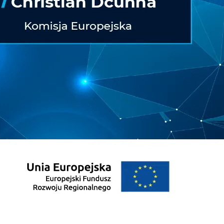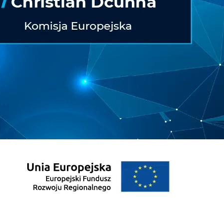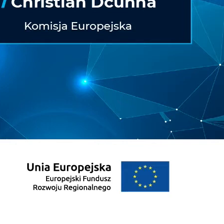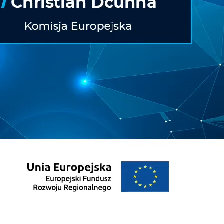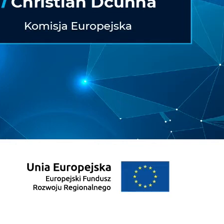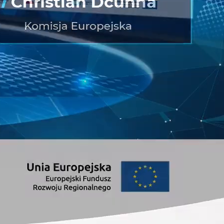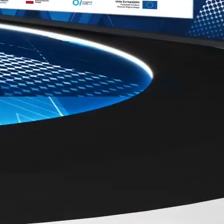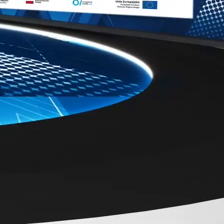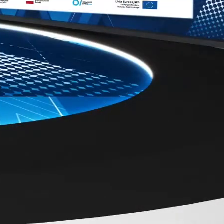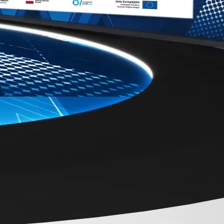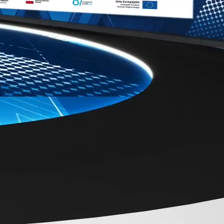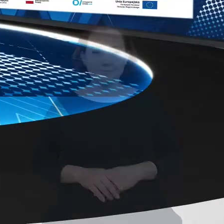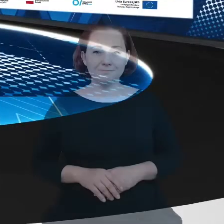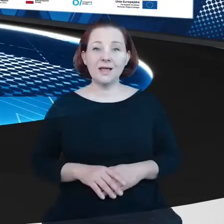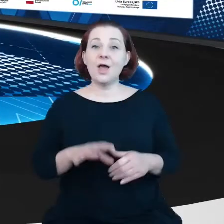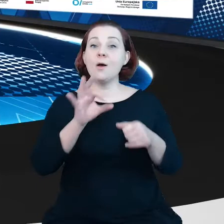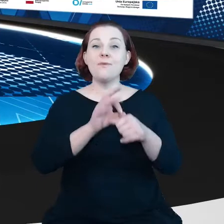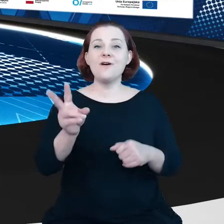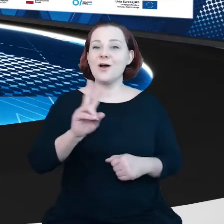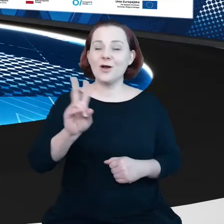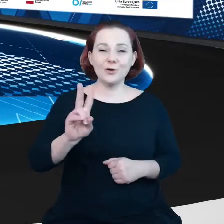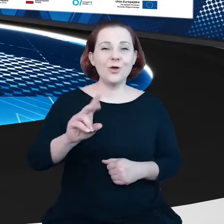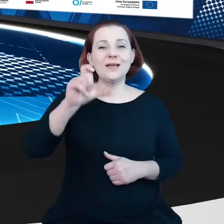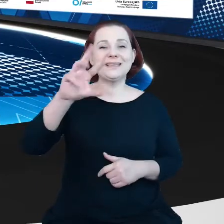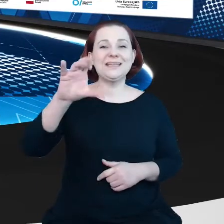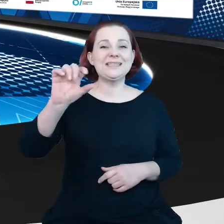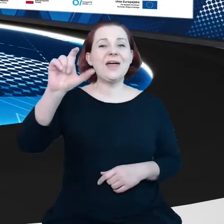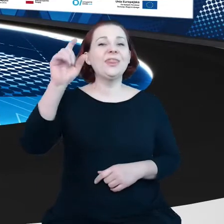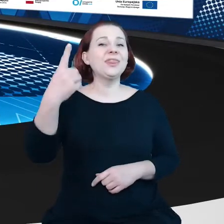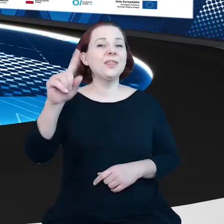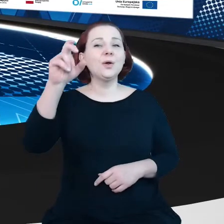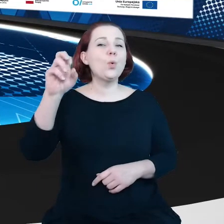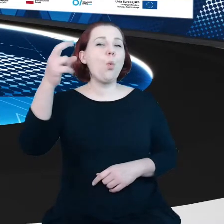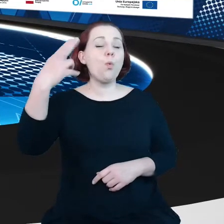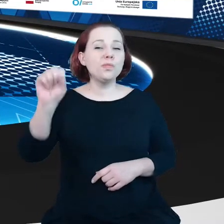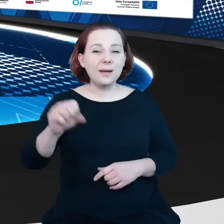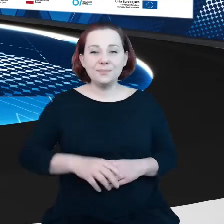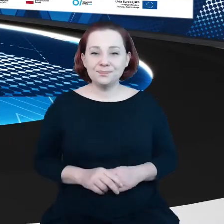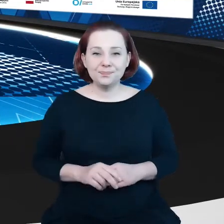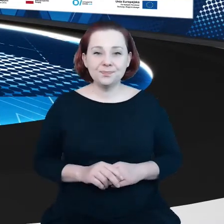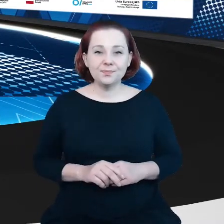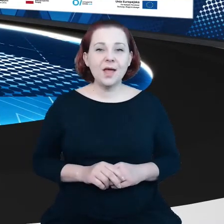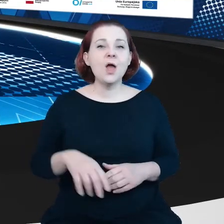A poprowadzi go pan Christian Dcunha z Wydziału Polityki Danych i Innowacji, DG Connect w Komisji Europejskiej, obecnie